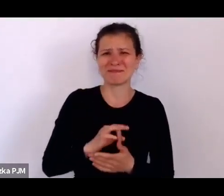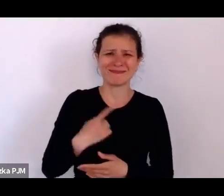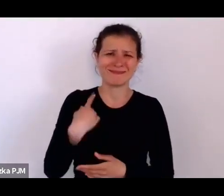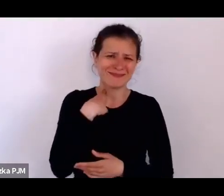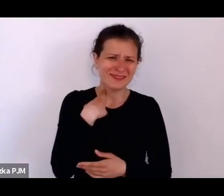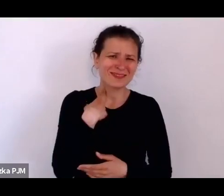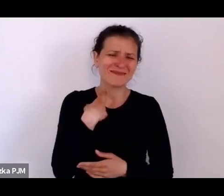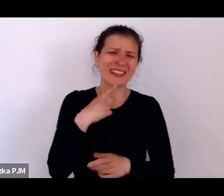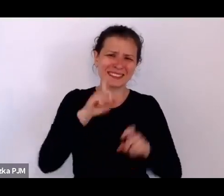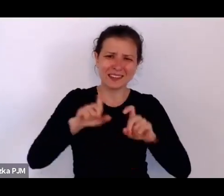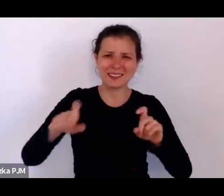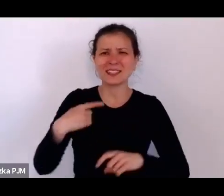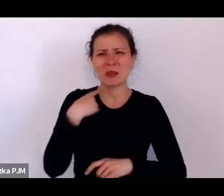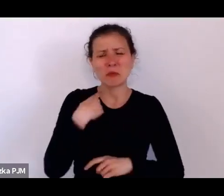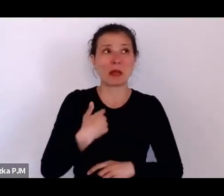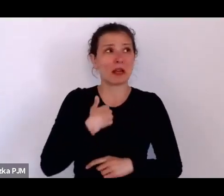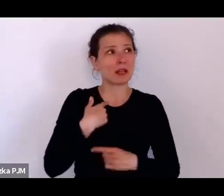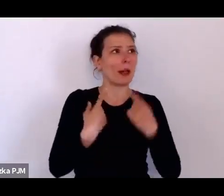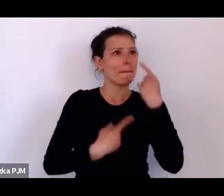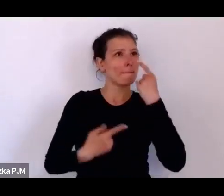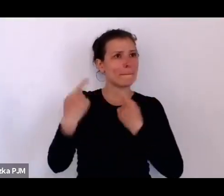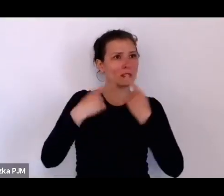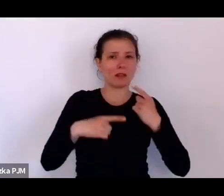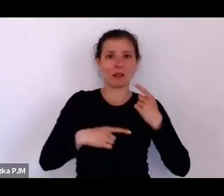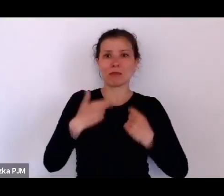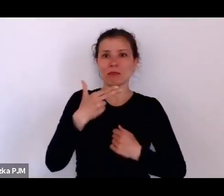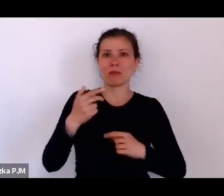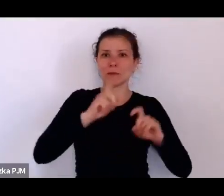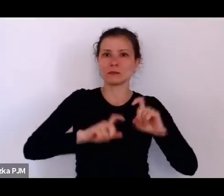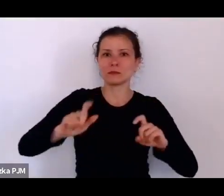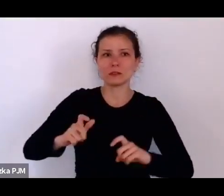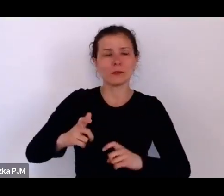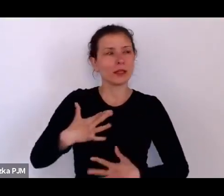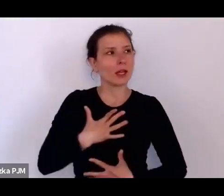kiedy o nich myślę, teraz mam takie wzmożenie emocjonalne.